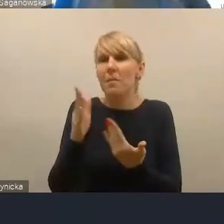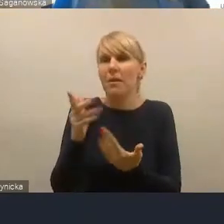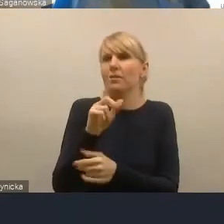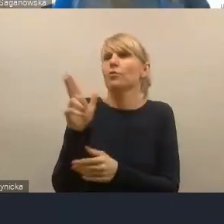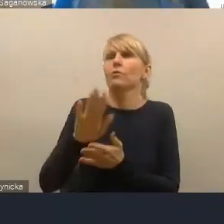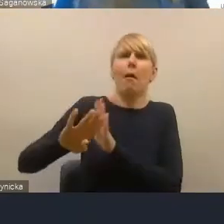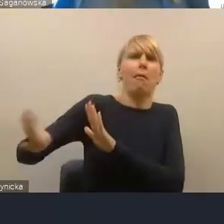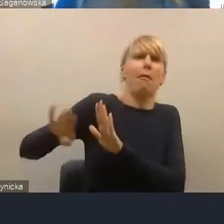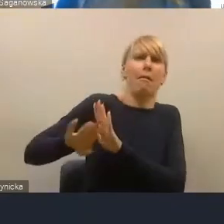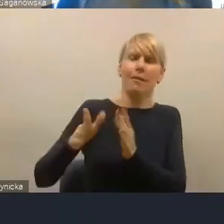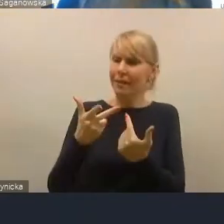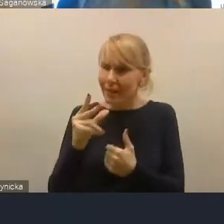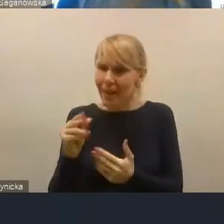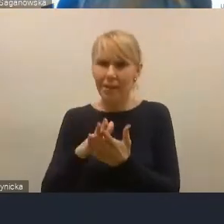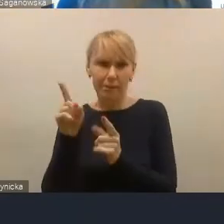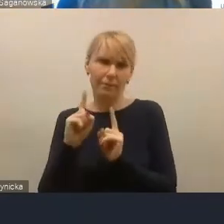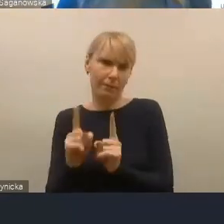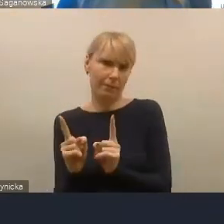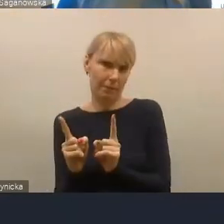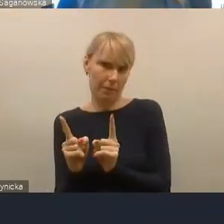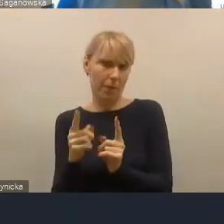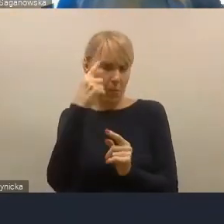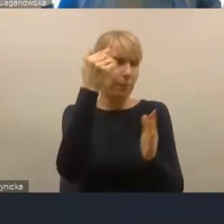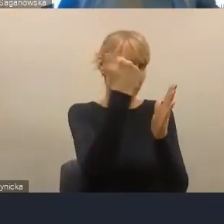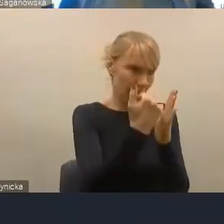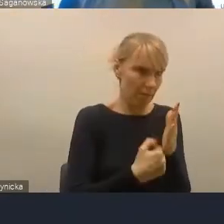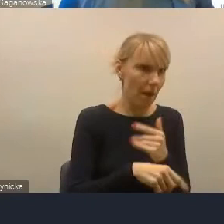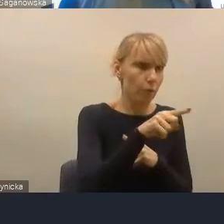Więc kryteria jak najbardziej, te kryteria funkcjonalne,